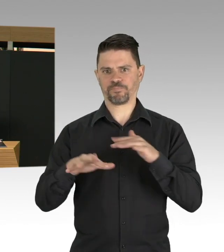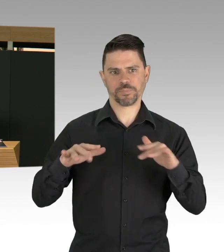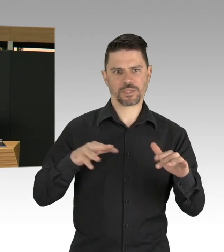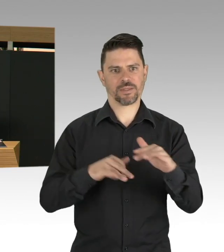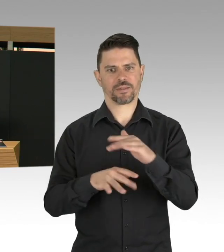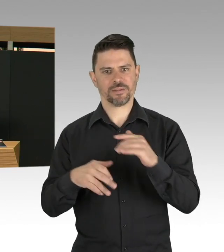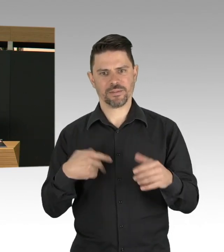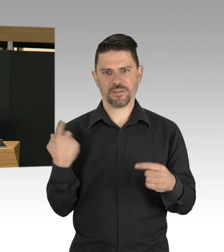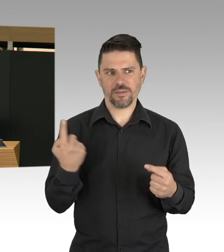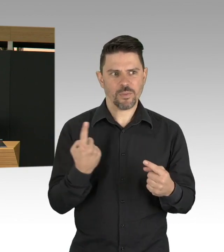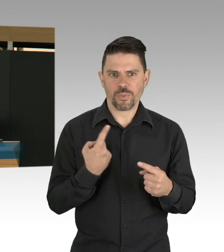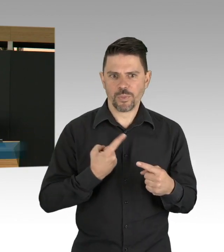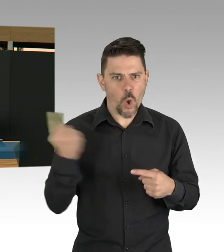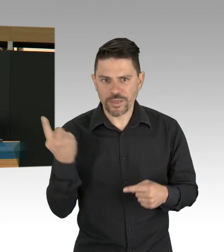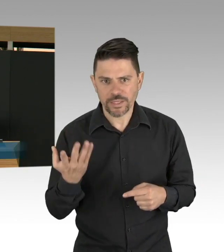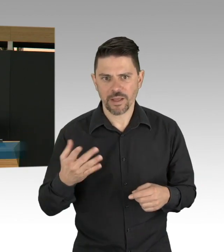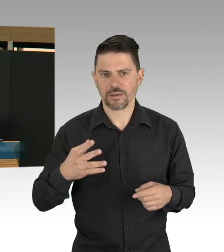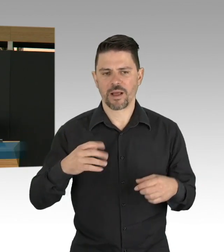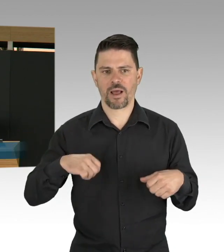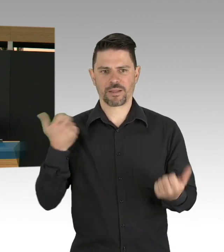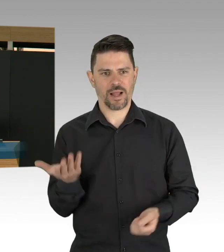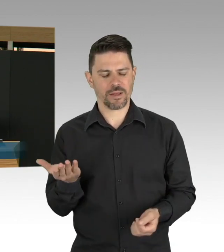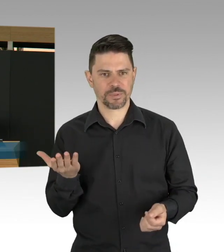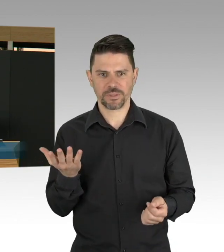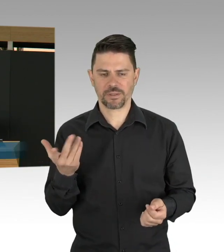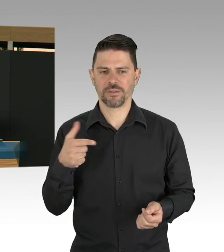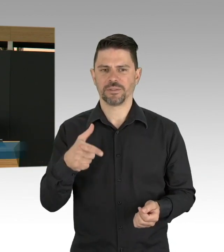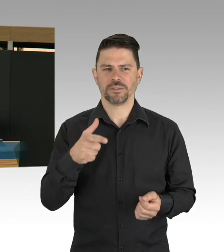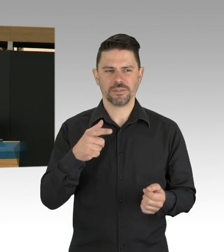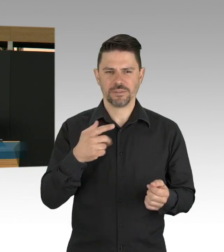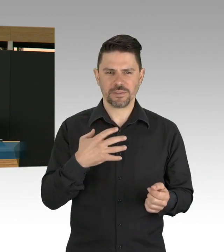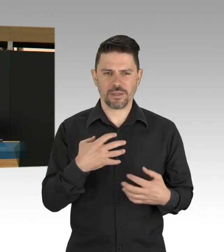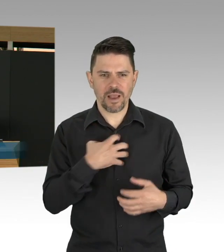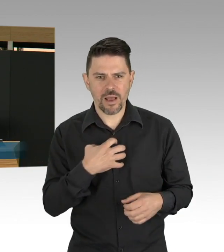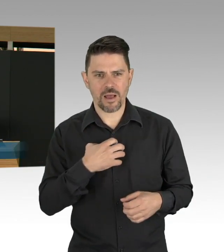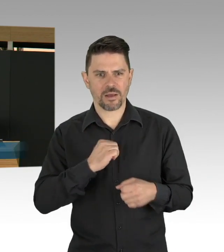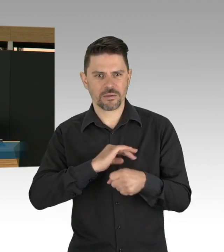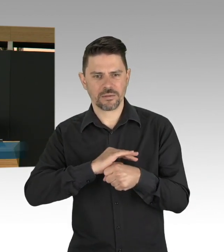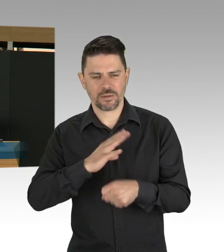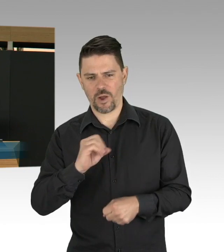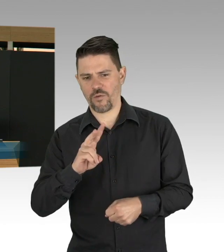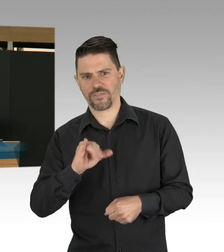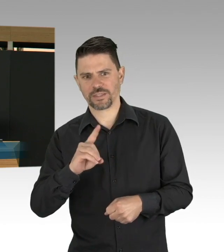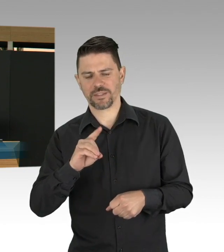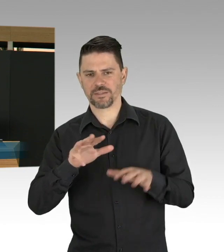unsere gesamte Gesellschaft wird auf dem Prüfstand gestellt. Wir haben Verstorbene zu beklagen,